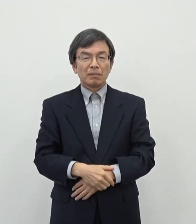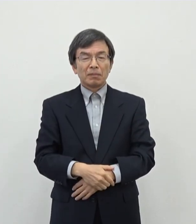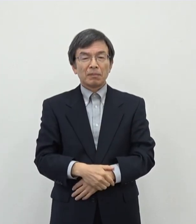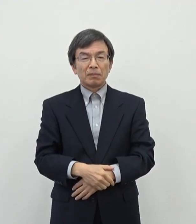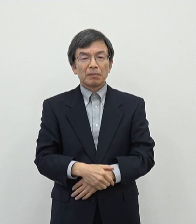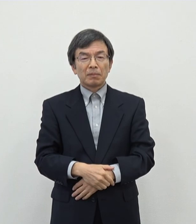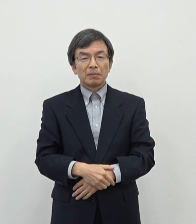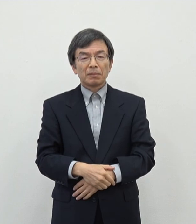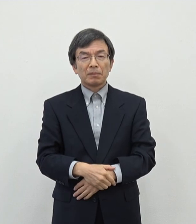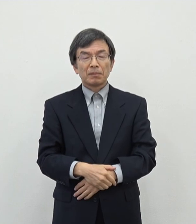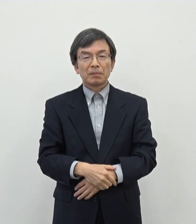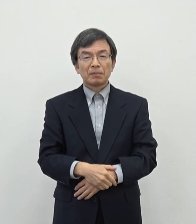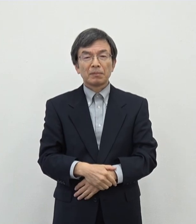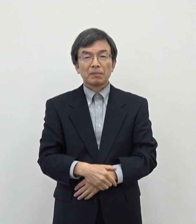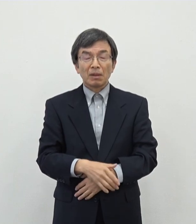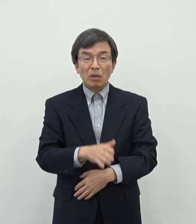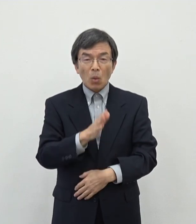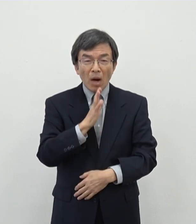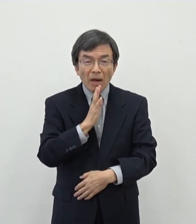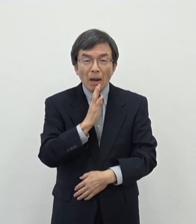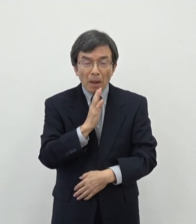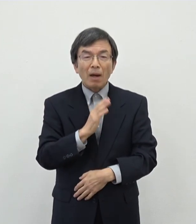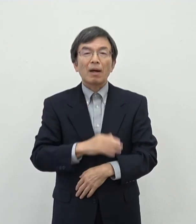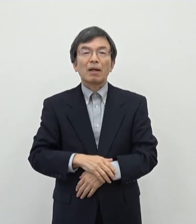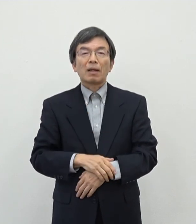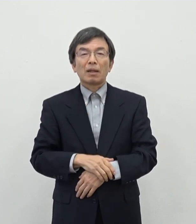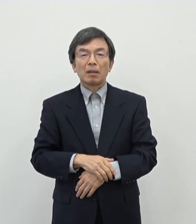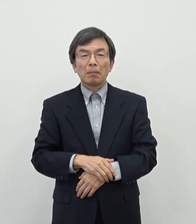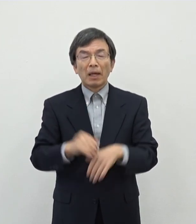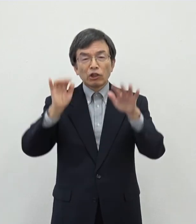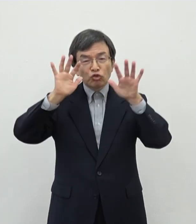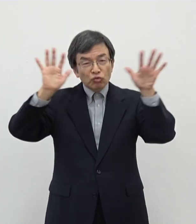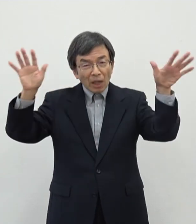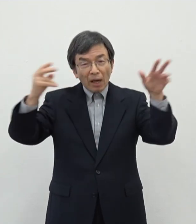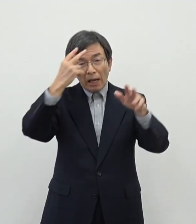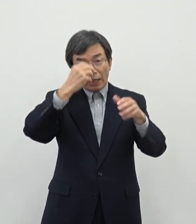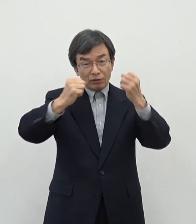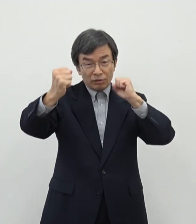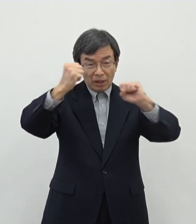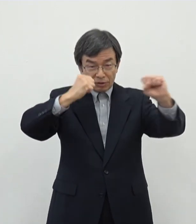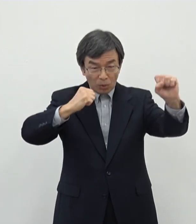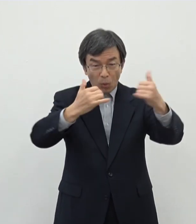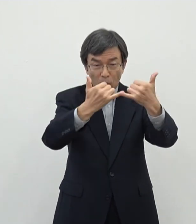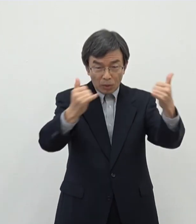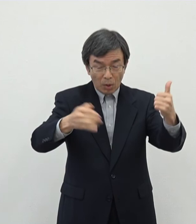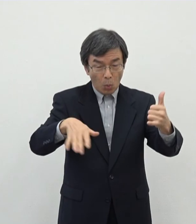ます 本来であればですねいたかな芸術活動をされる方々を割る応援をしていきたいという思いでございますので